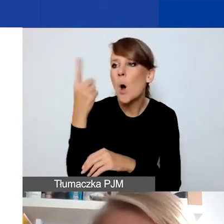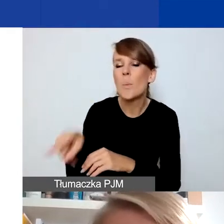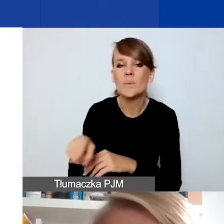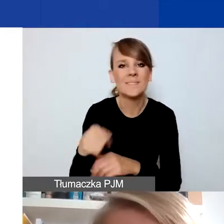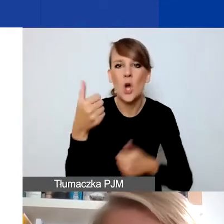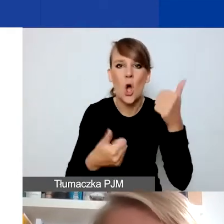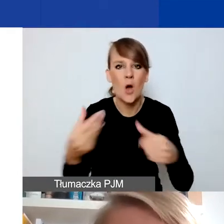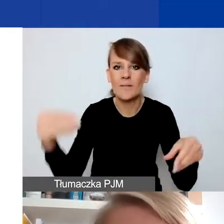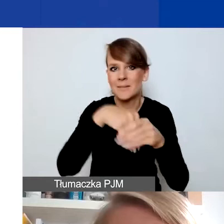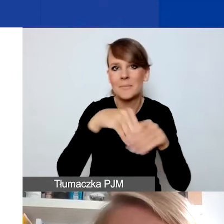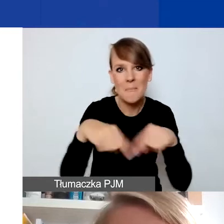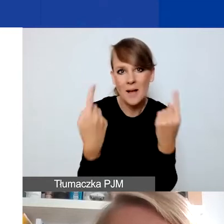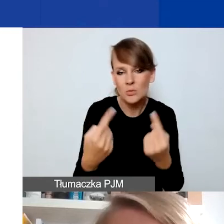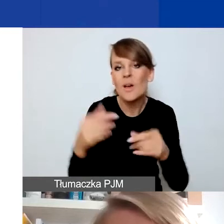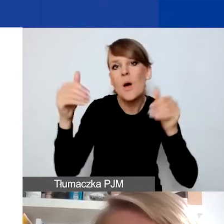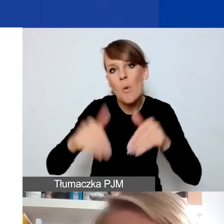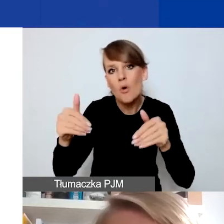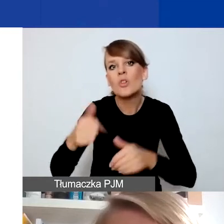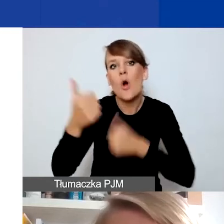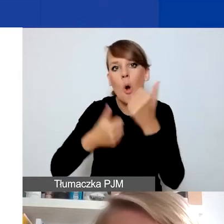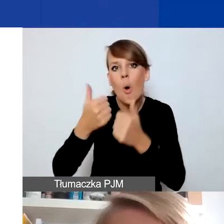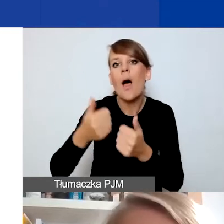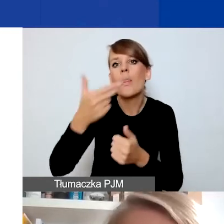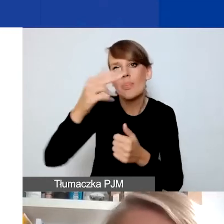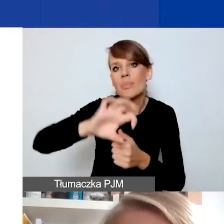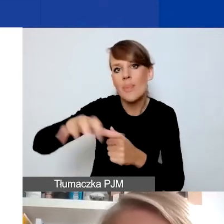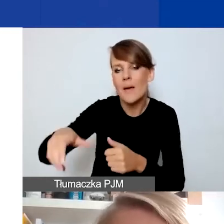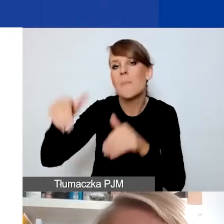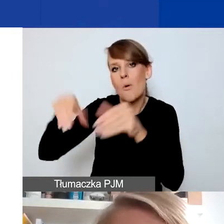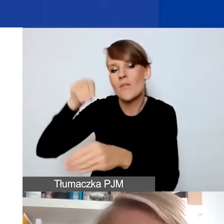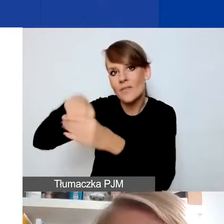Być może na konkurs tematyczny, ale niekoniecznie na konkurs na projekty interwencyjne.